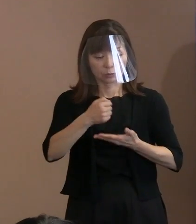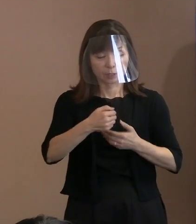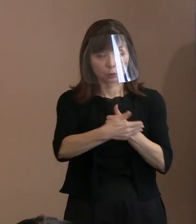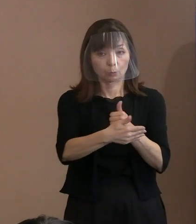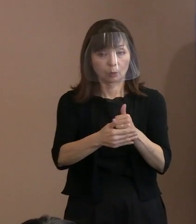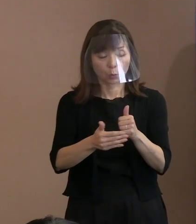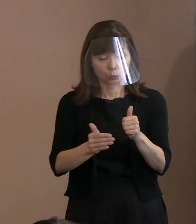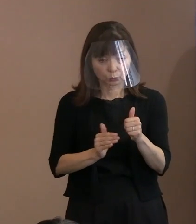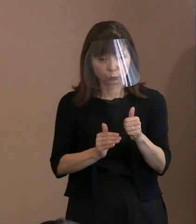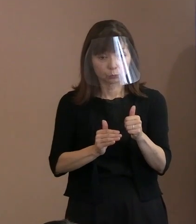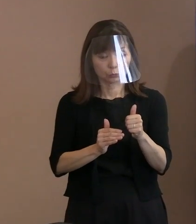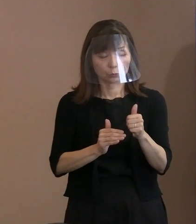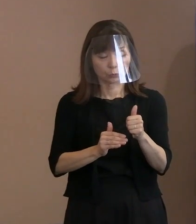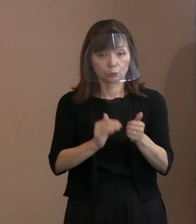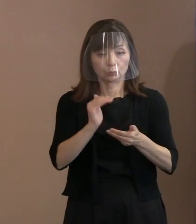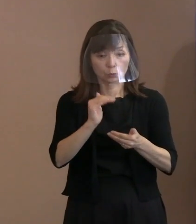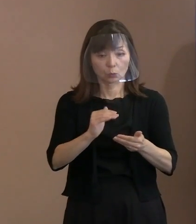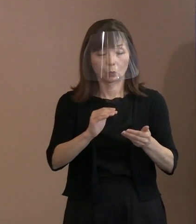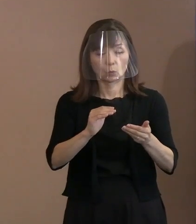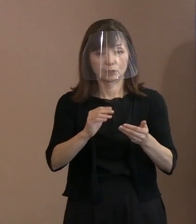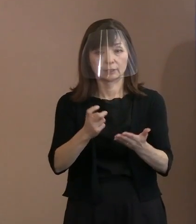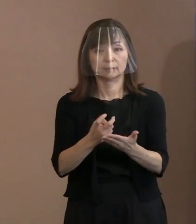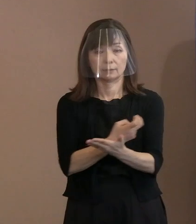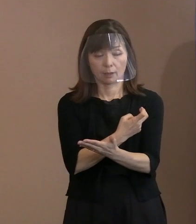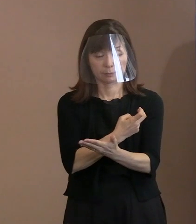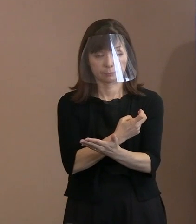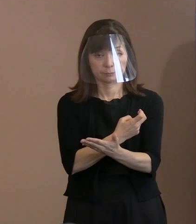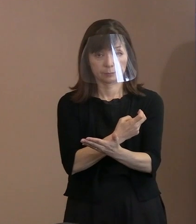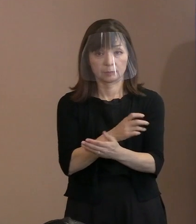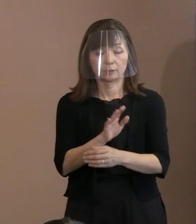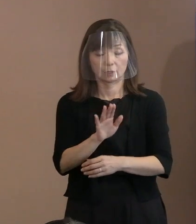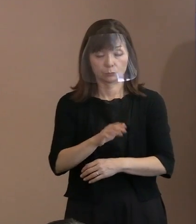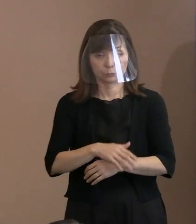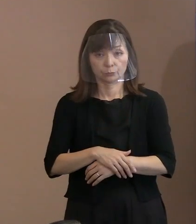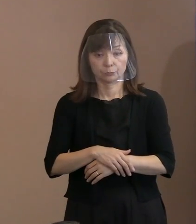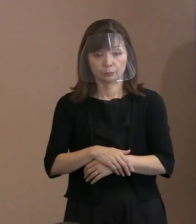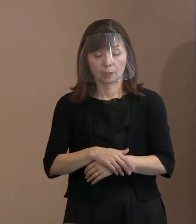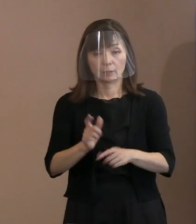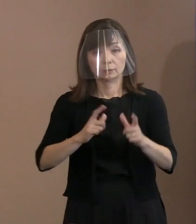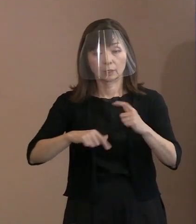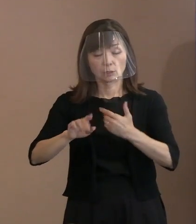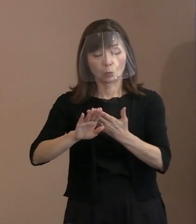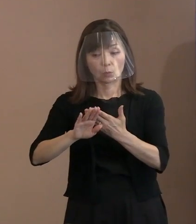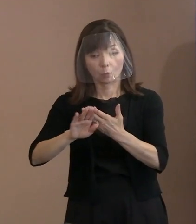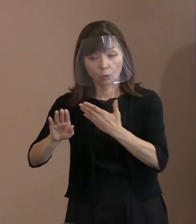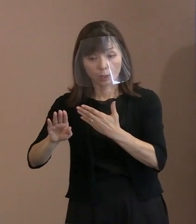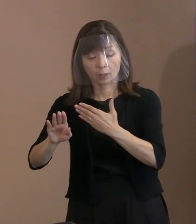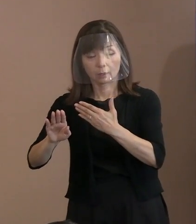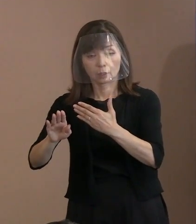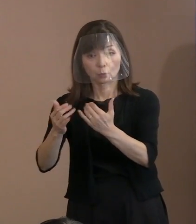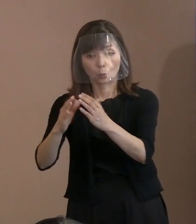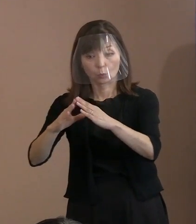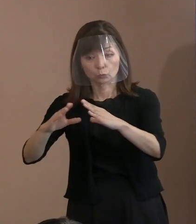そしてさらに､ 他国の市民をそれを通じて痛めると､